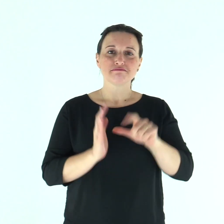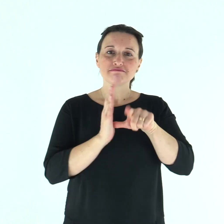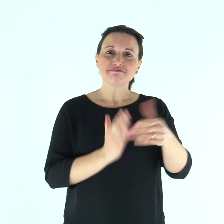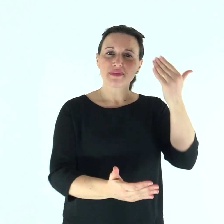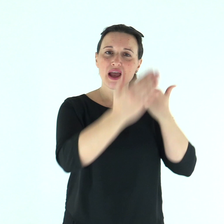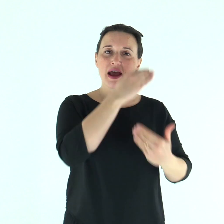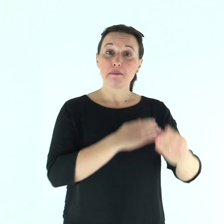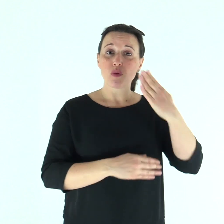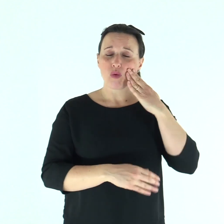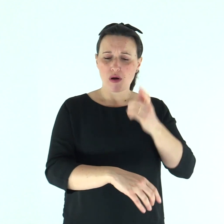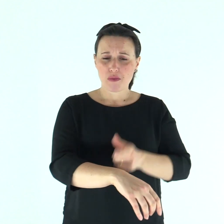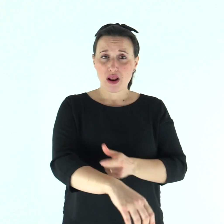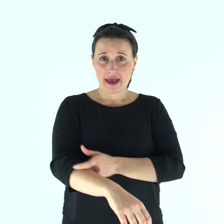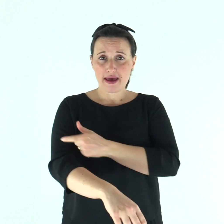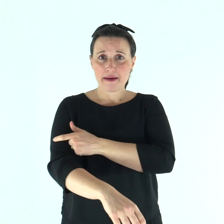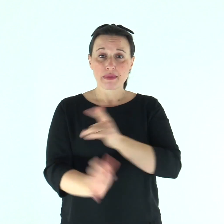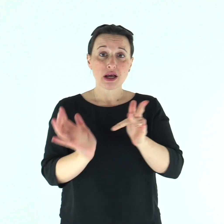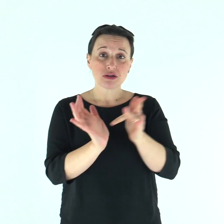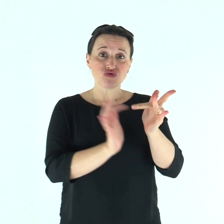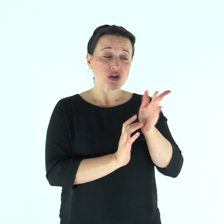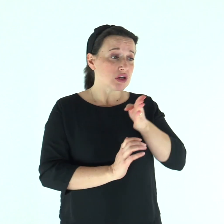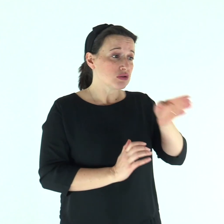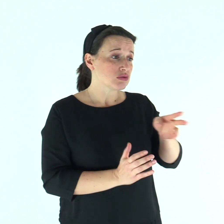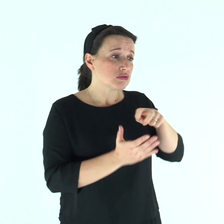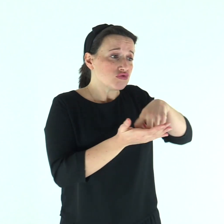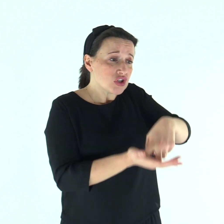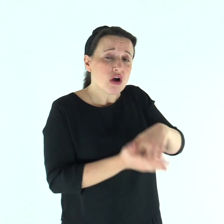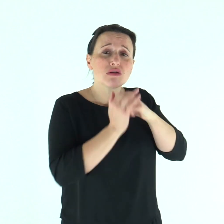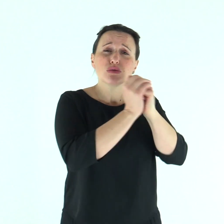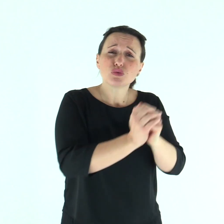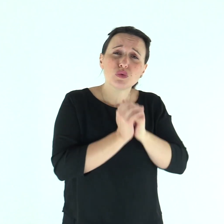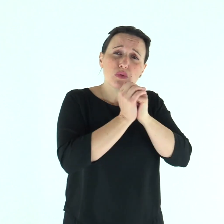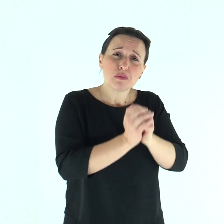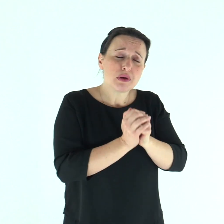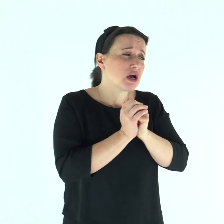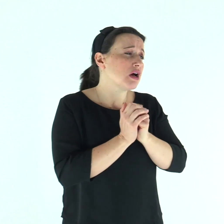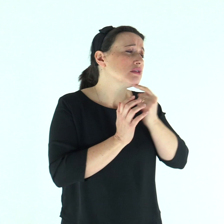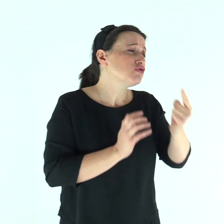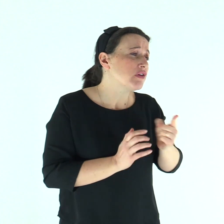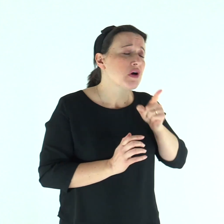In quel tempo, venne da Gesù un lebbroso, che lo supplicava in ginocchio e gli diceva: